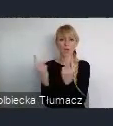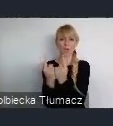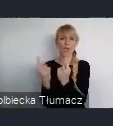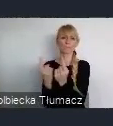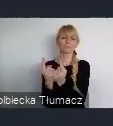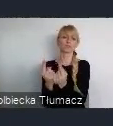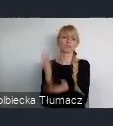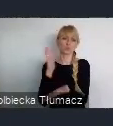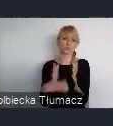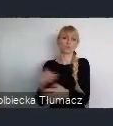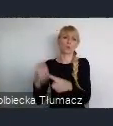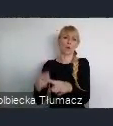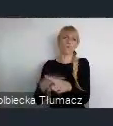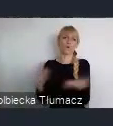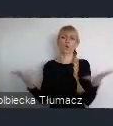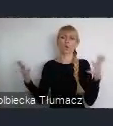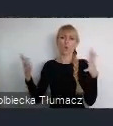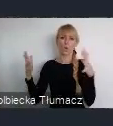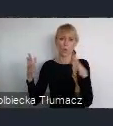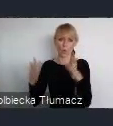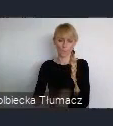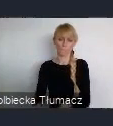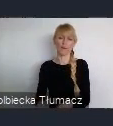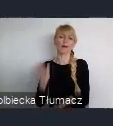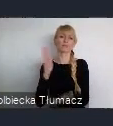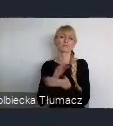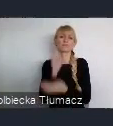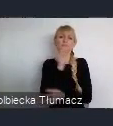bo przemysł był oparty na technologiach przestarzałych.